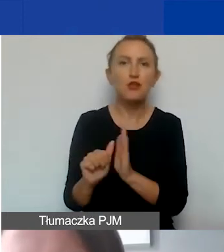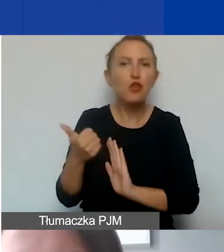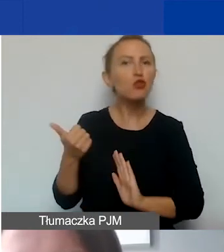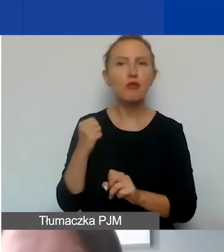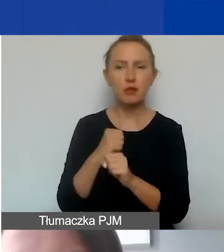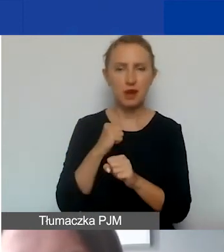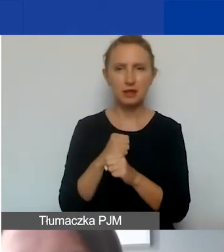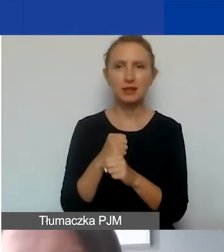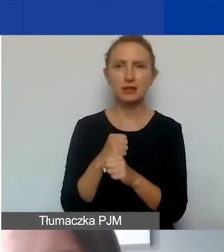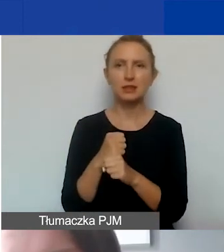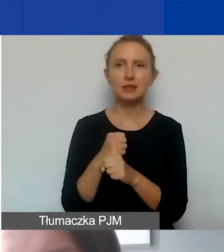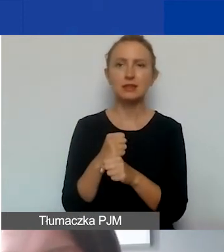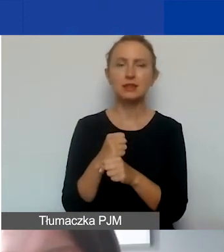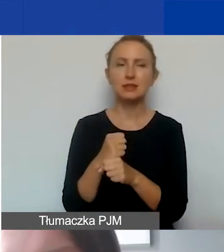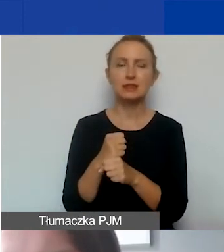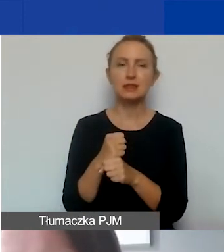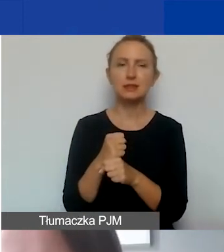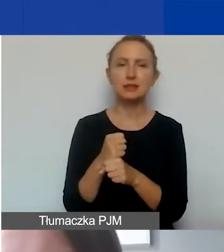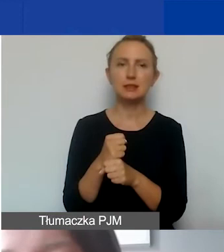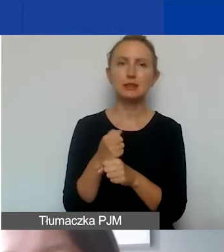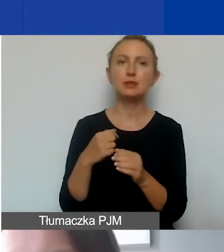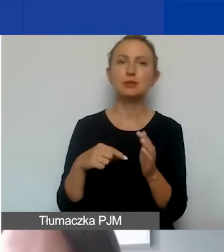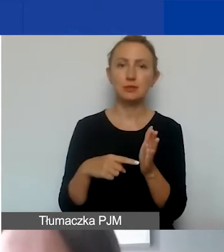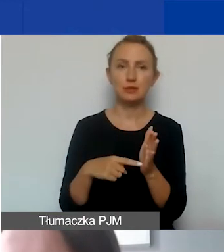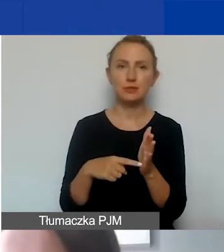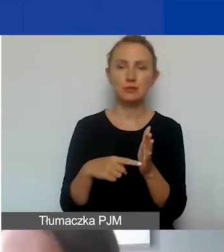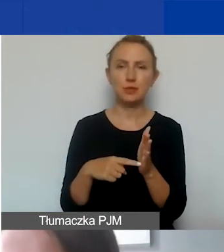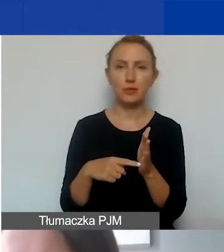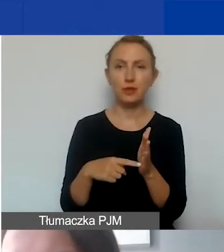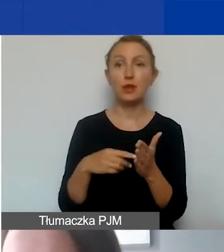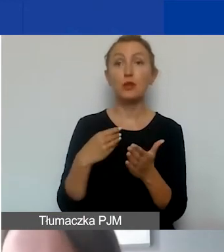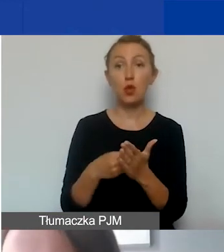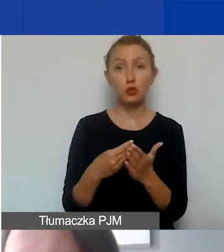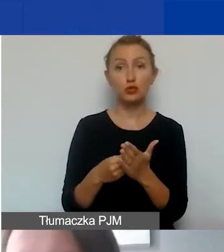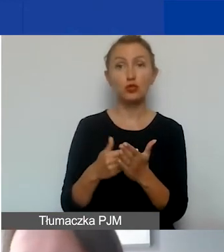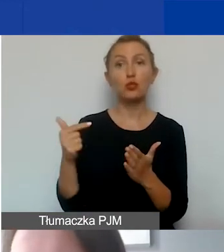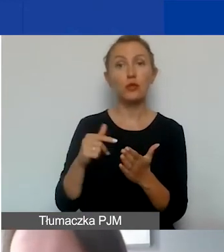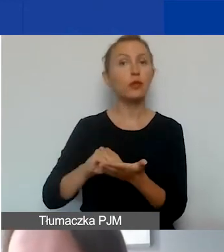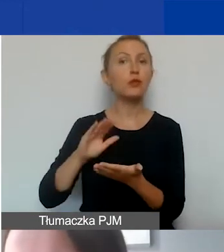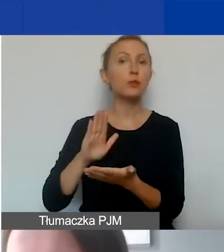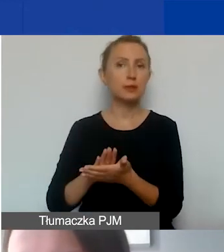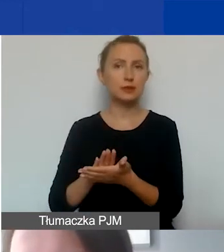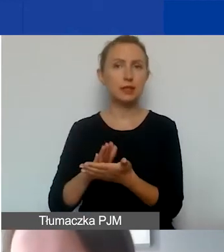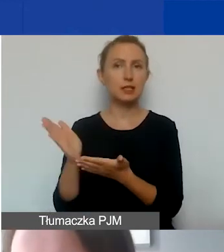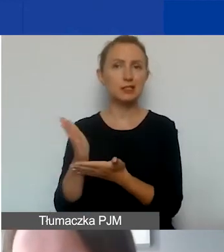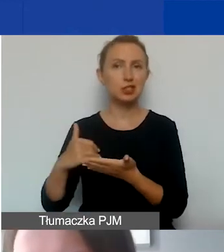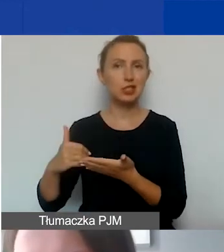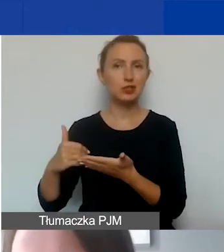to wtedy ten koszt powinien się znaleźć w części merytorycznej,